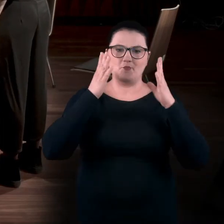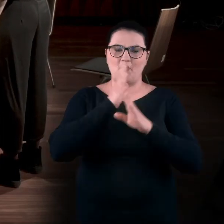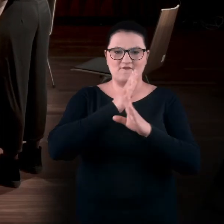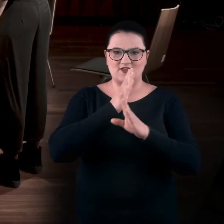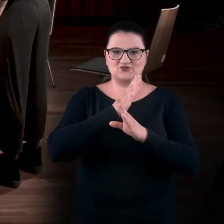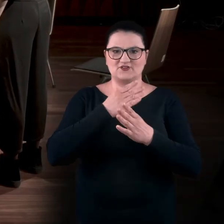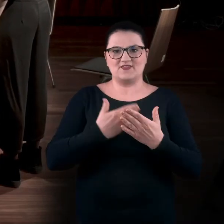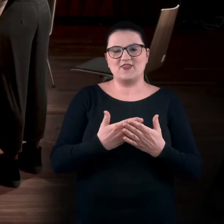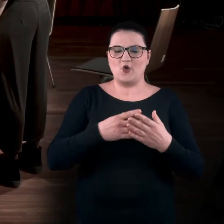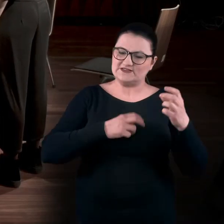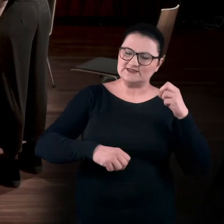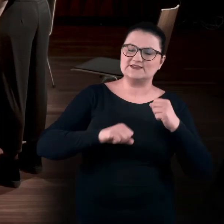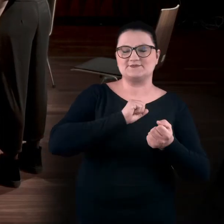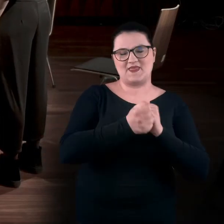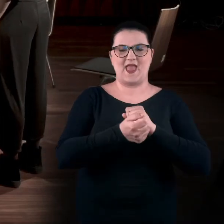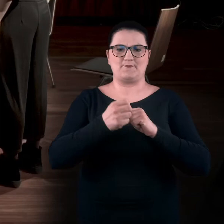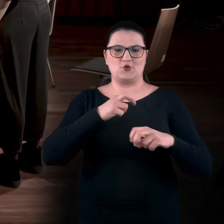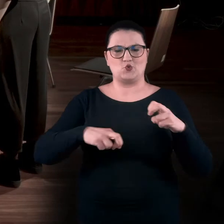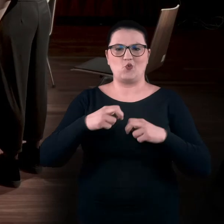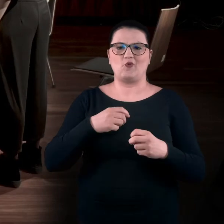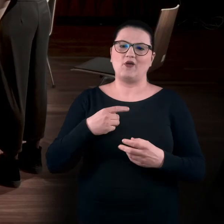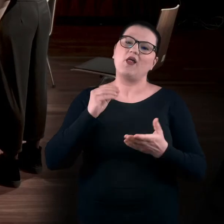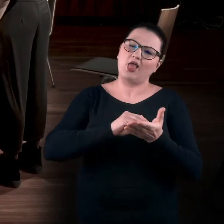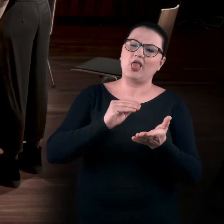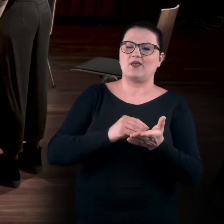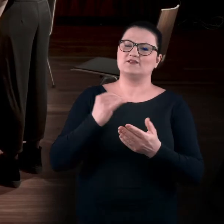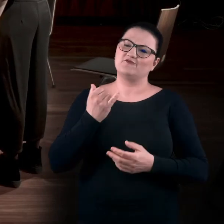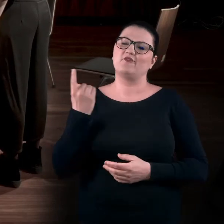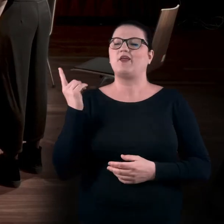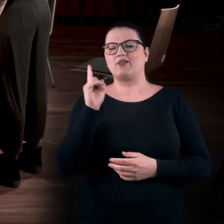Bo jak sobie przyjdę, jak zwykle, na takiego przysłowiowego Jana, do galerii